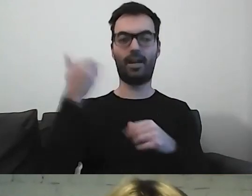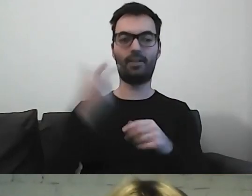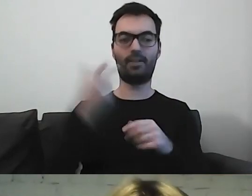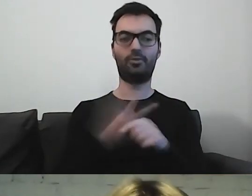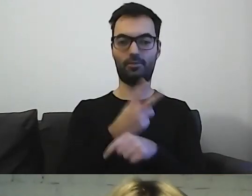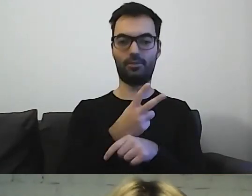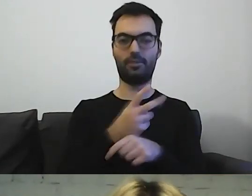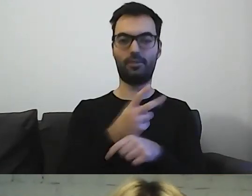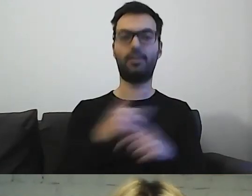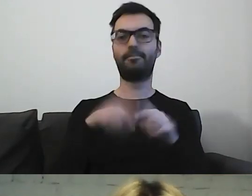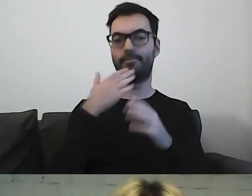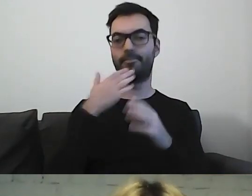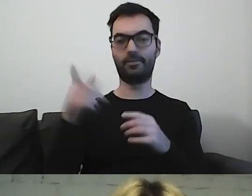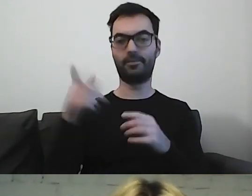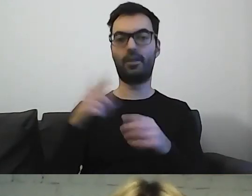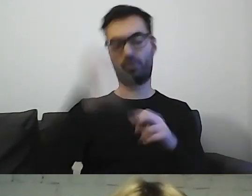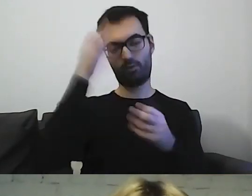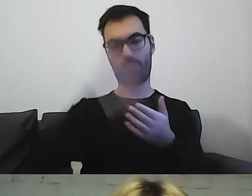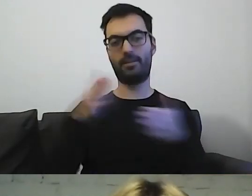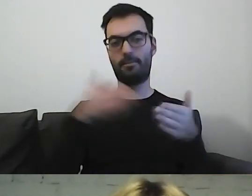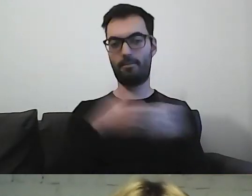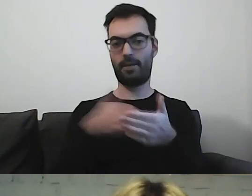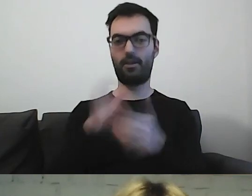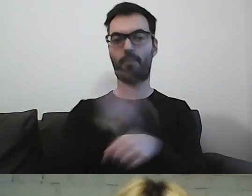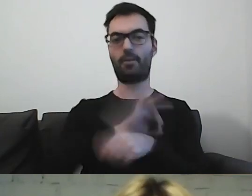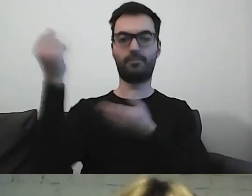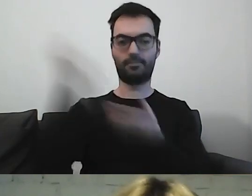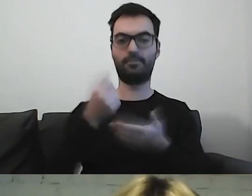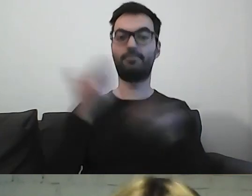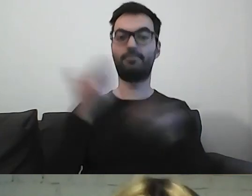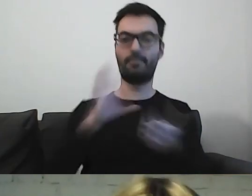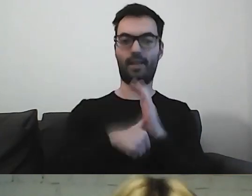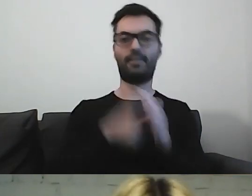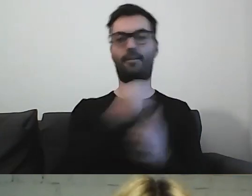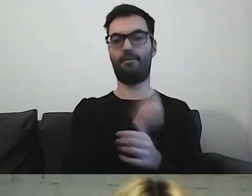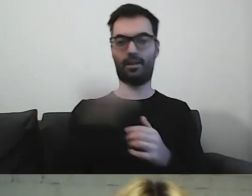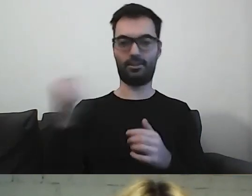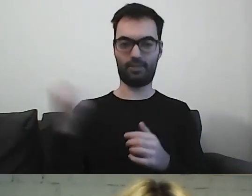realizowanego przez Fundację Kultury bez Barier. Projekt jest finansowany przez m.st. Warszawa.